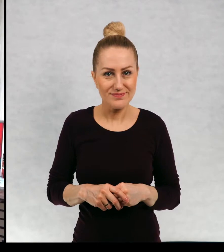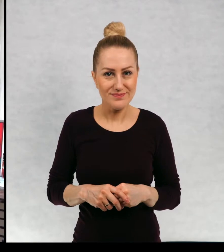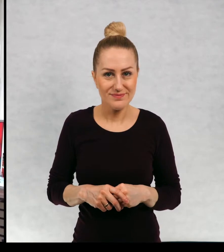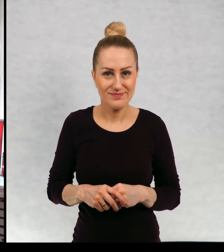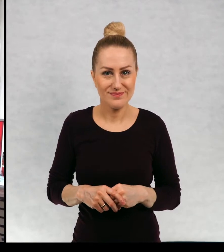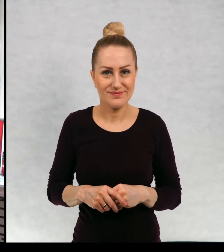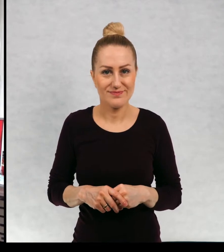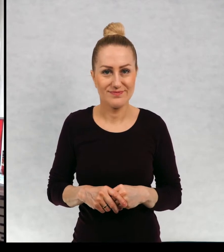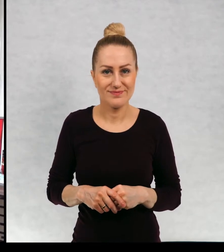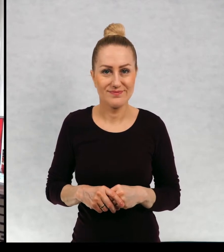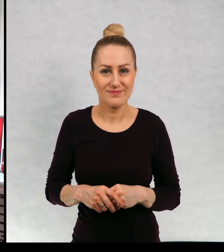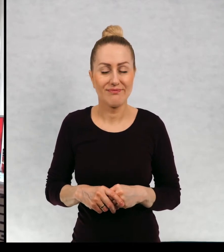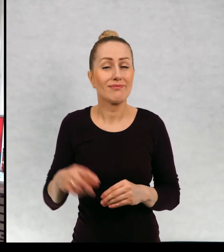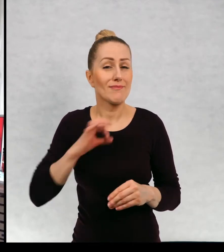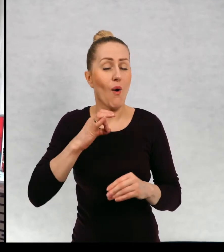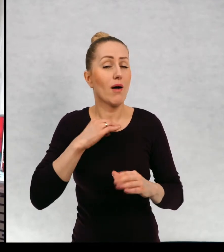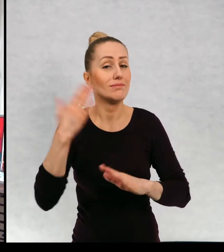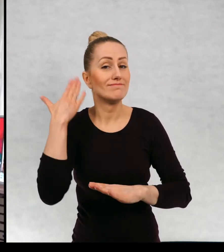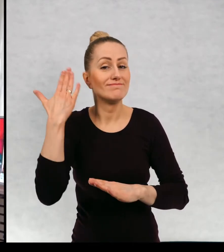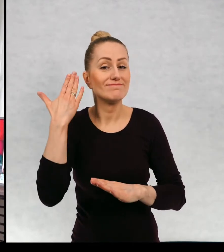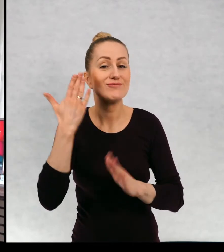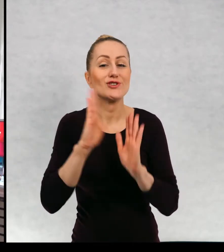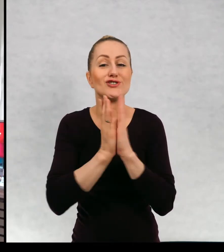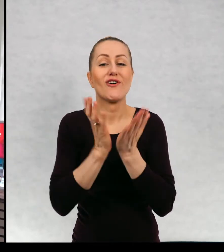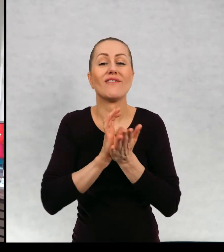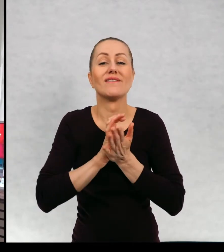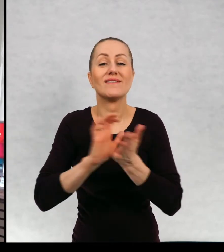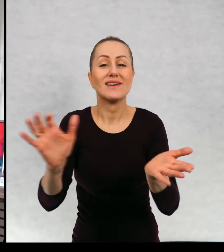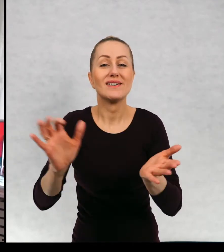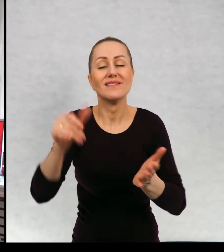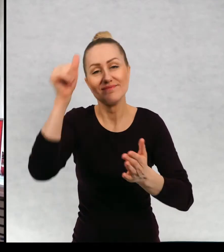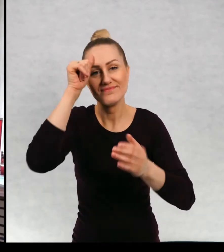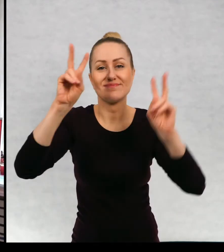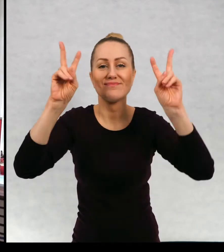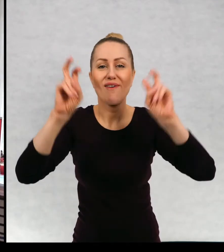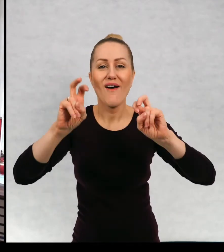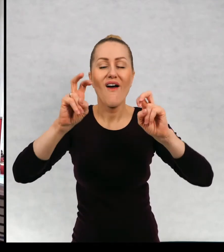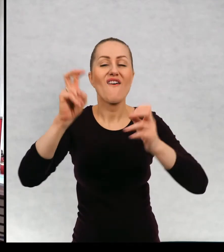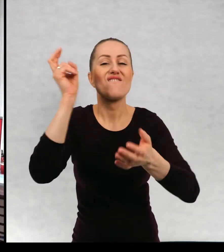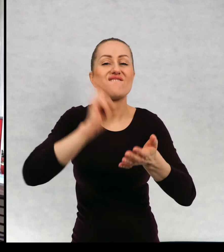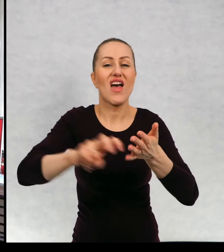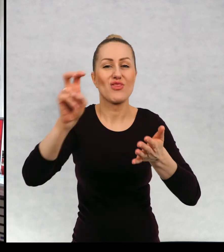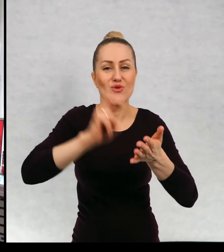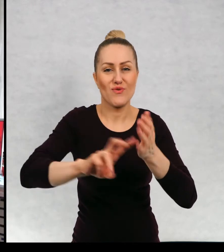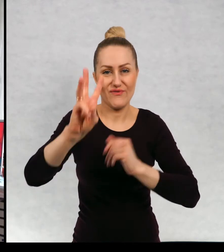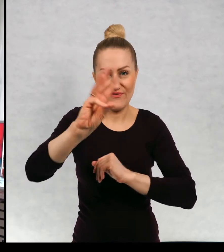Moja ostatnia wydana książka nosi tytuł: "Wędrówka", gdzieś tu ja ją sobie